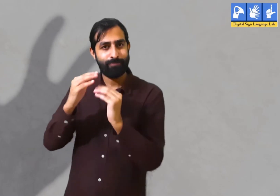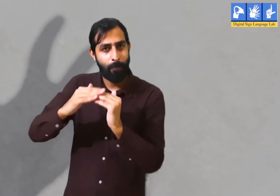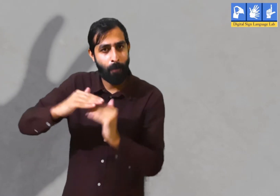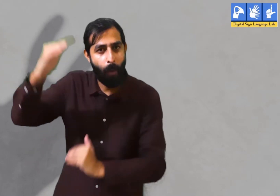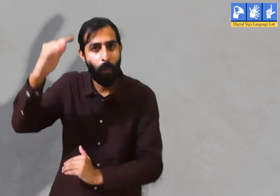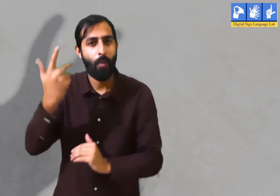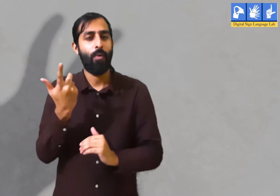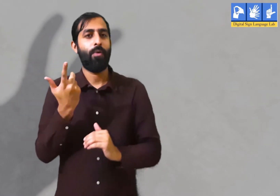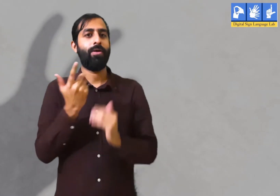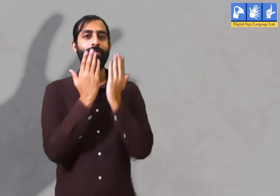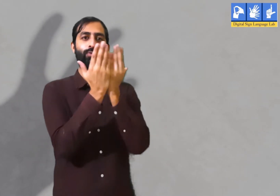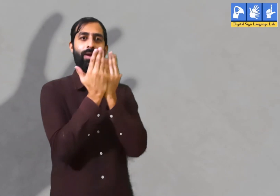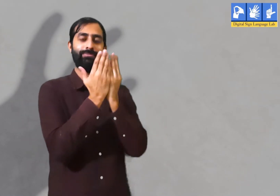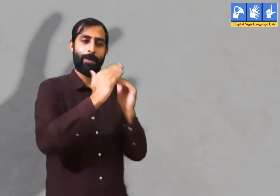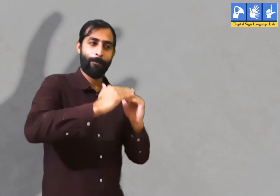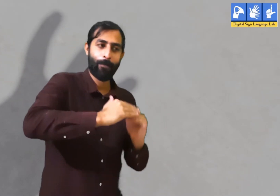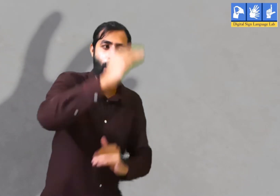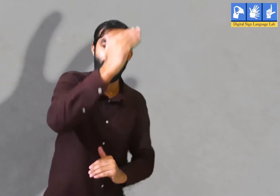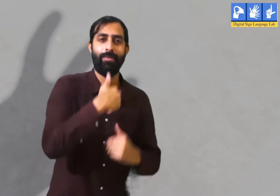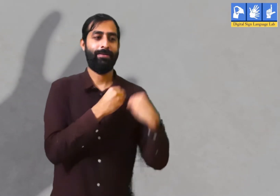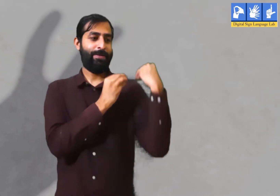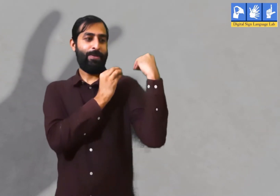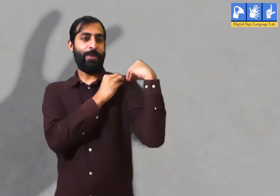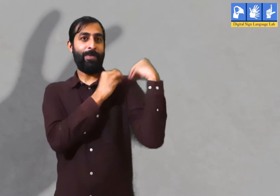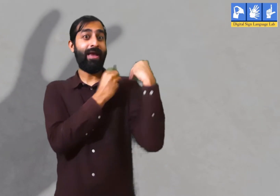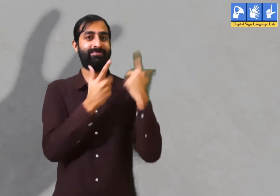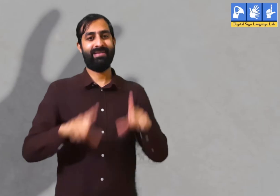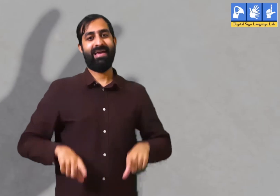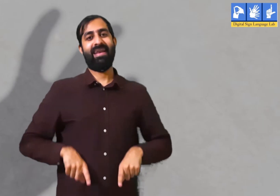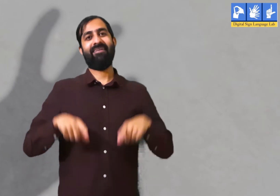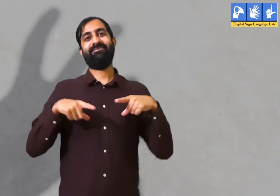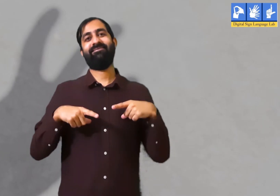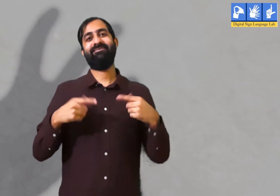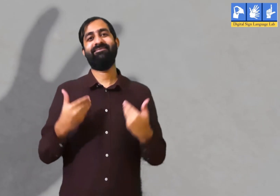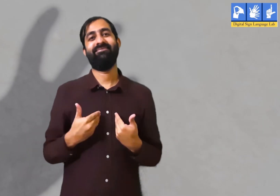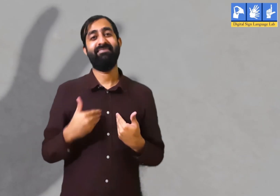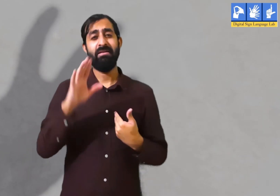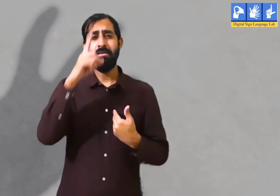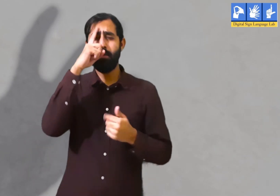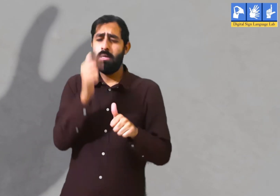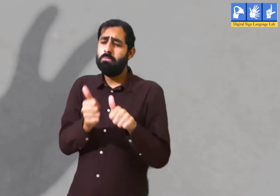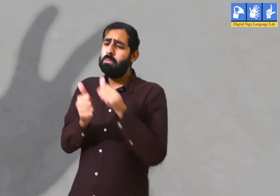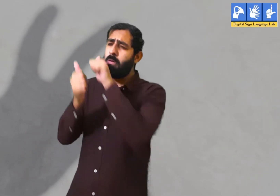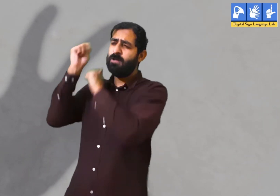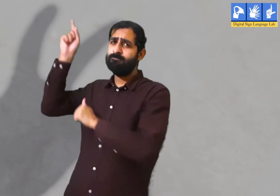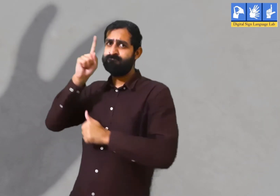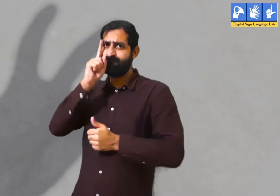जैसे काम की ज़िम्मेदारी, पढाई की ज़िम्मेदारी इसी तरह सबके जीवन में उनकी अपनी ज़िम्मेदारियाँ होती हैं।